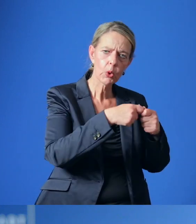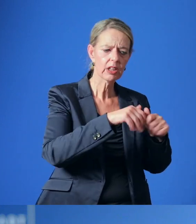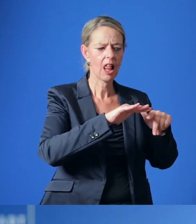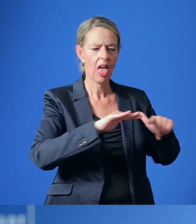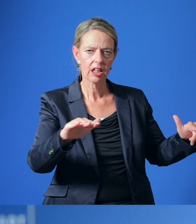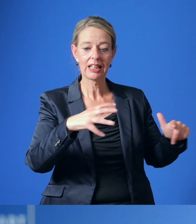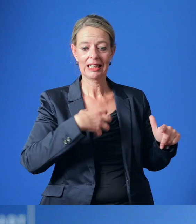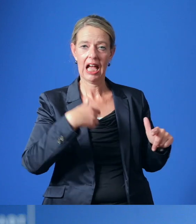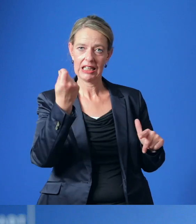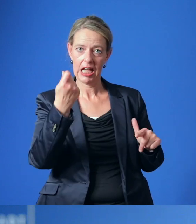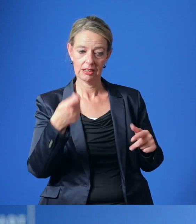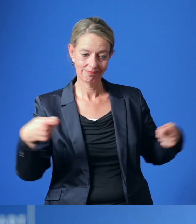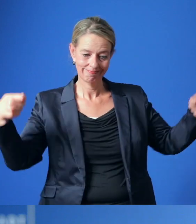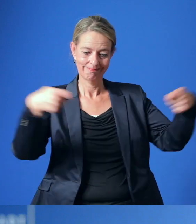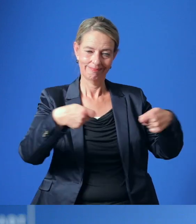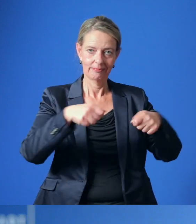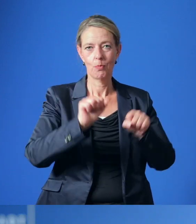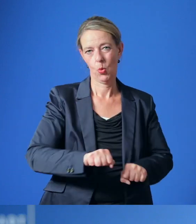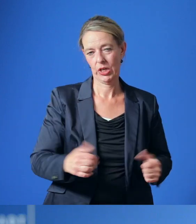und den Krankenkassen dafür zur Verfügung stehen.